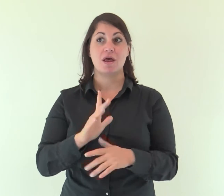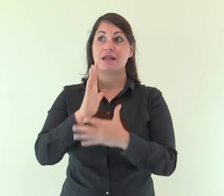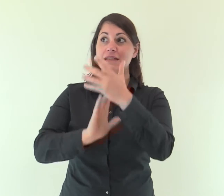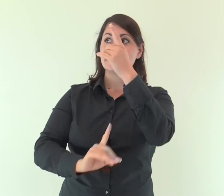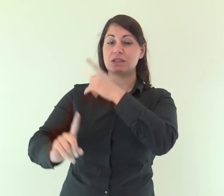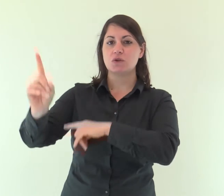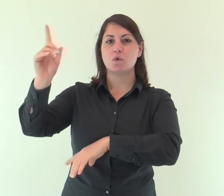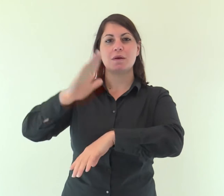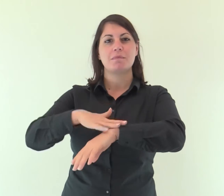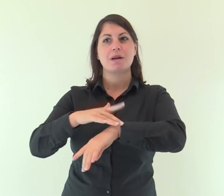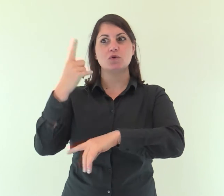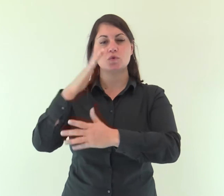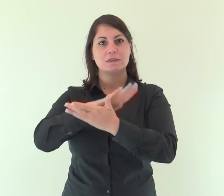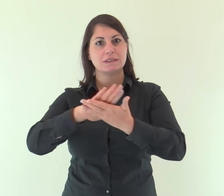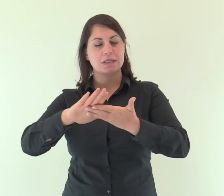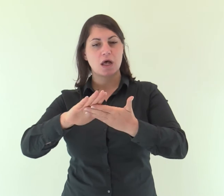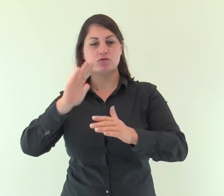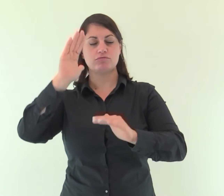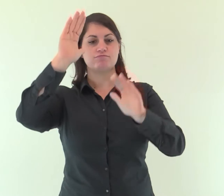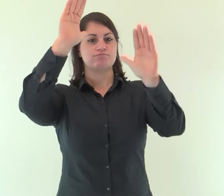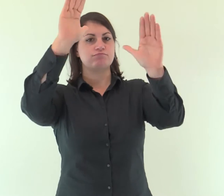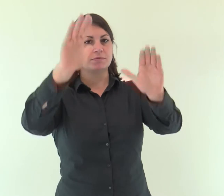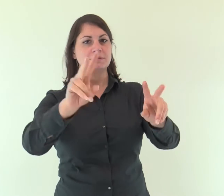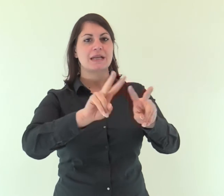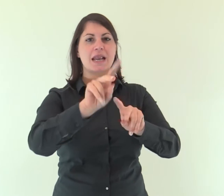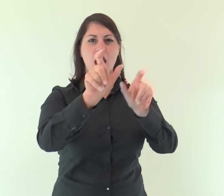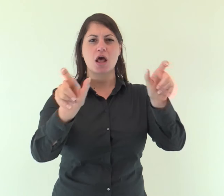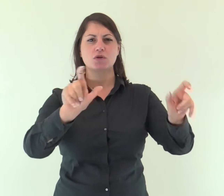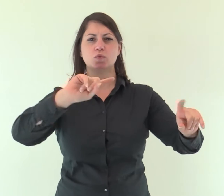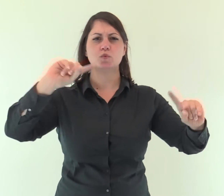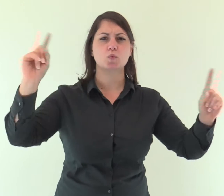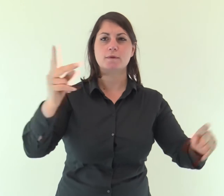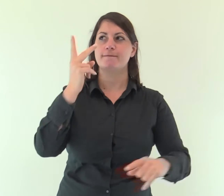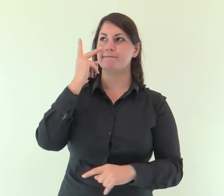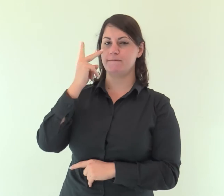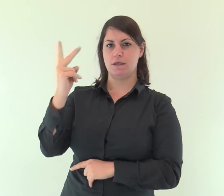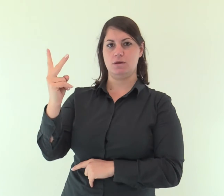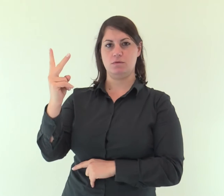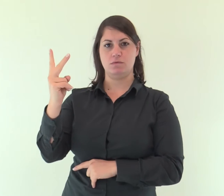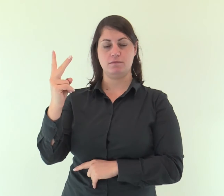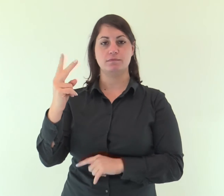Il Signore ha snudato il suo santo braccio davanti a tutte le nazioni;